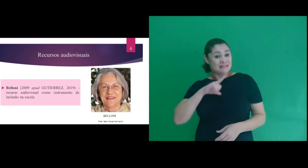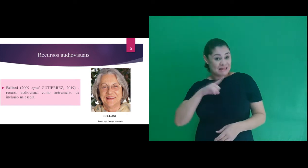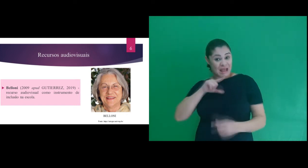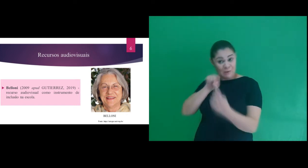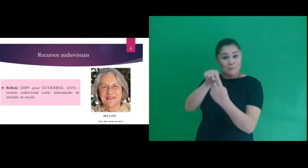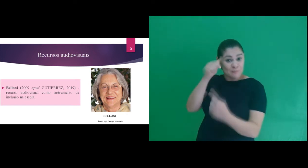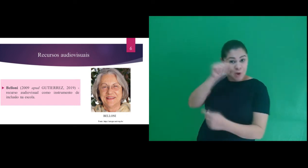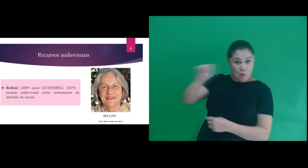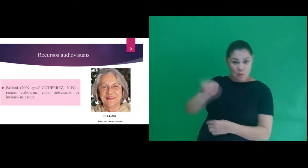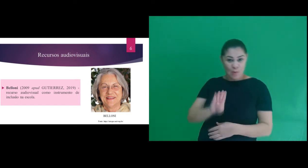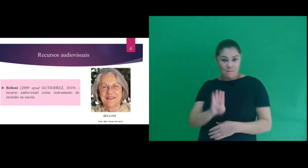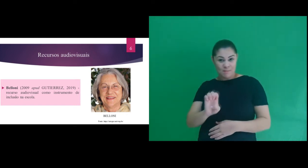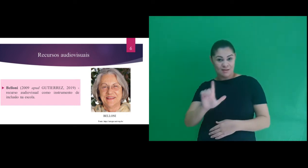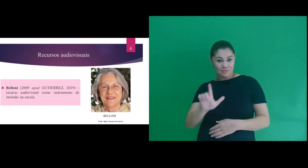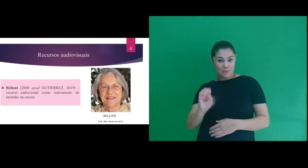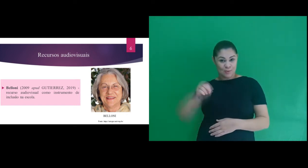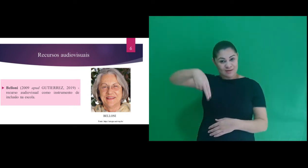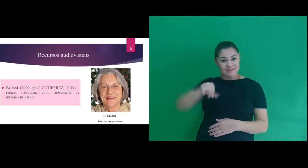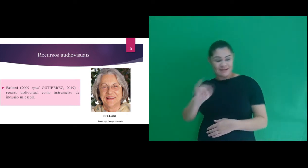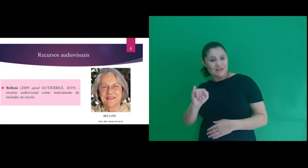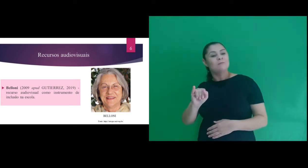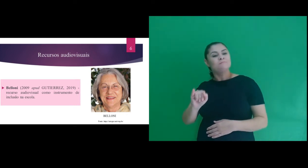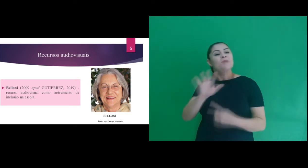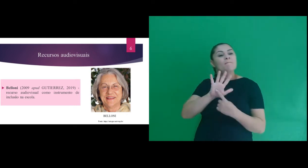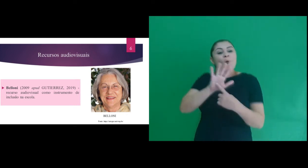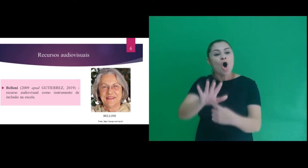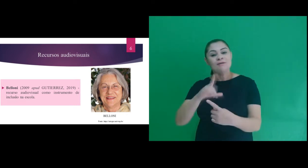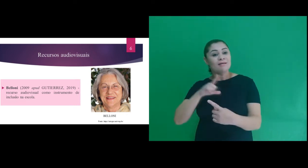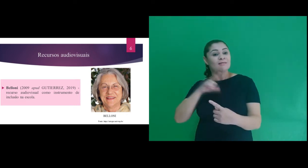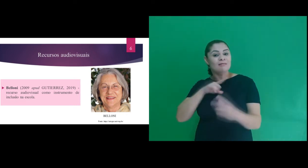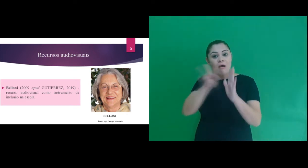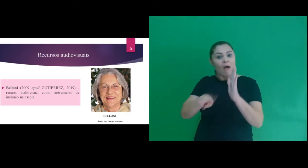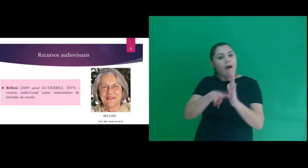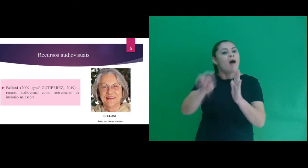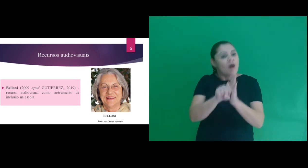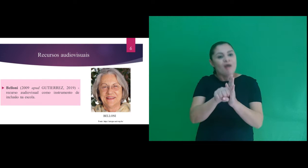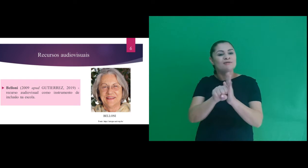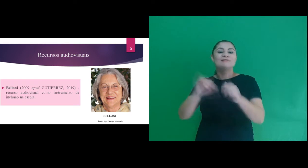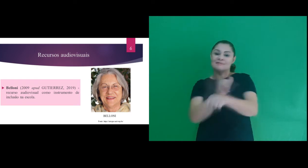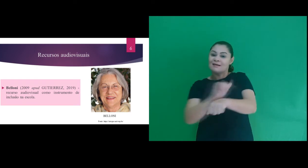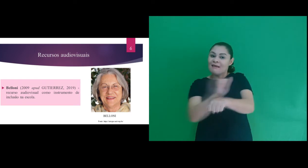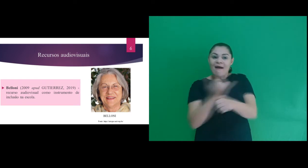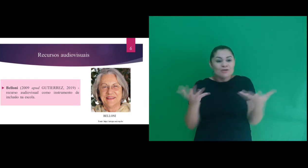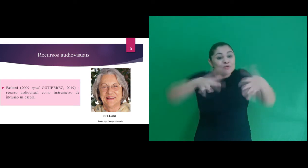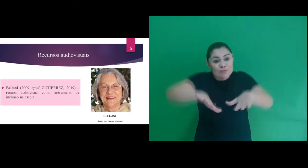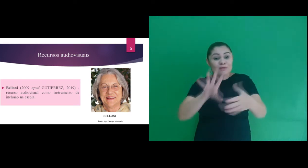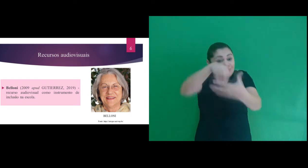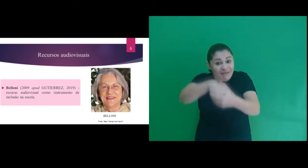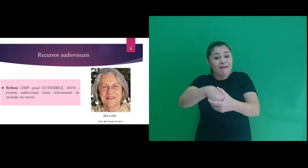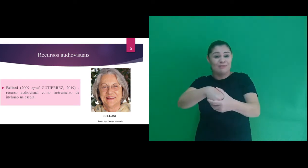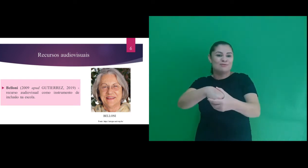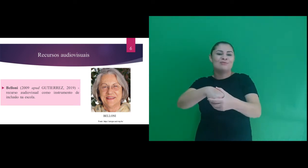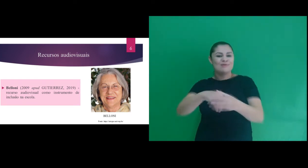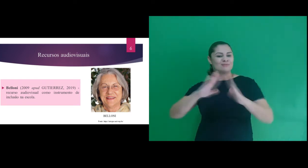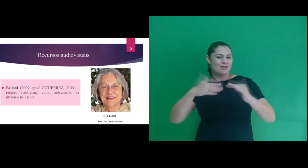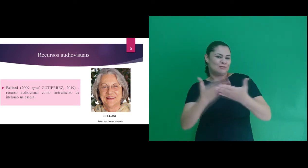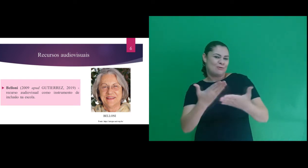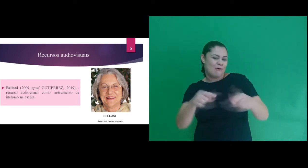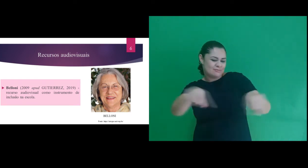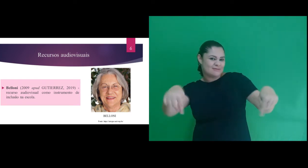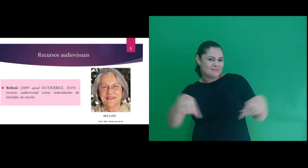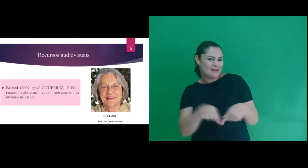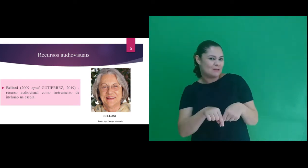do sujeito surdo. Nos baseamos em autores, como: Belloni, que apresenta o recurso audiovisual como